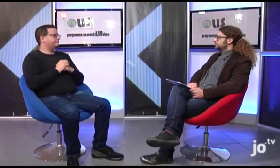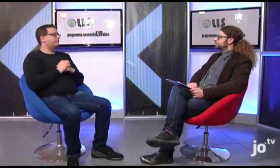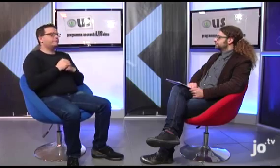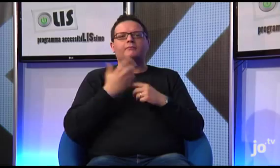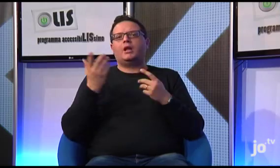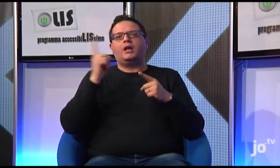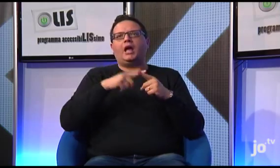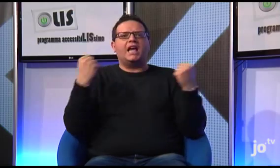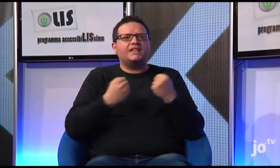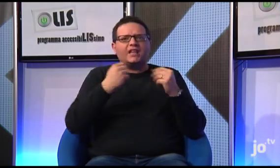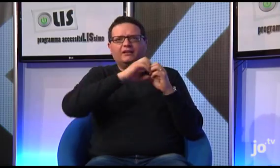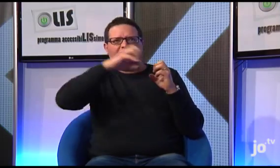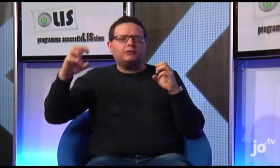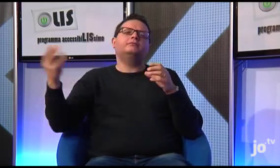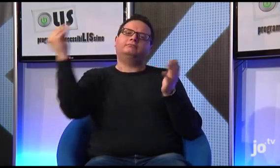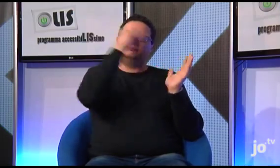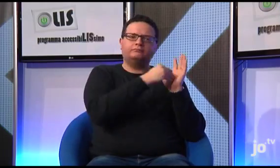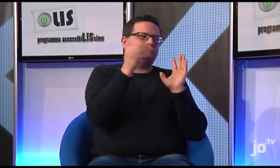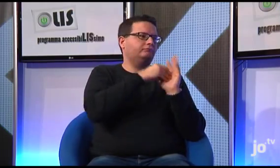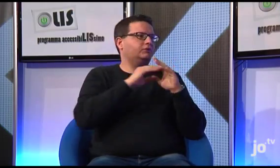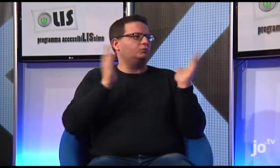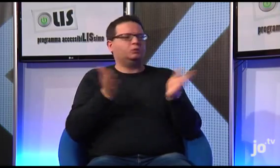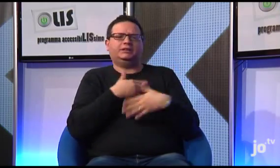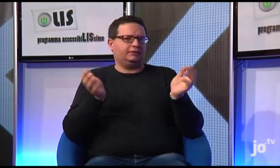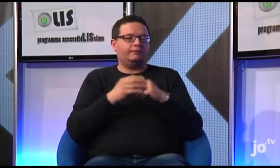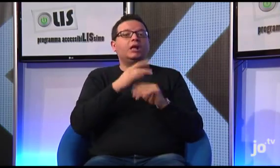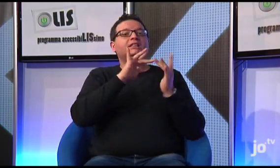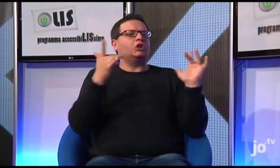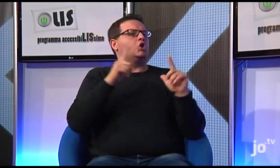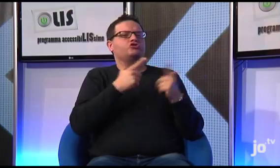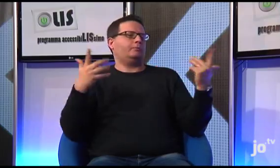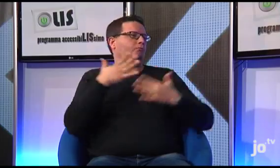Quindi è possibile trovare pubblicate sul sito, cliccando su specifici link, tutte queste informazioni anche relative alle varie attività che svolgiamo.